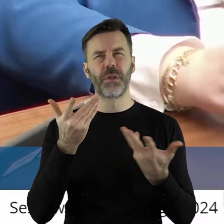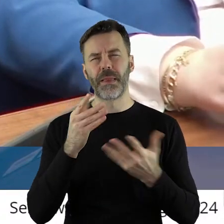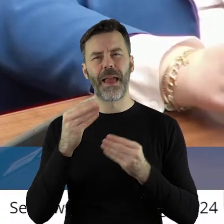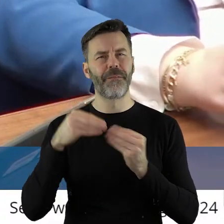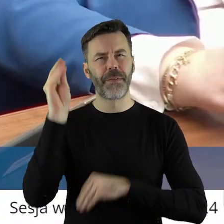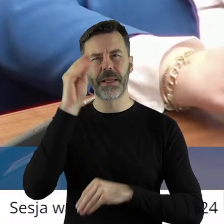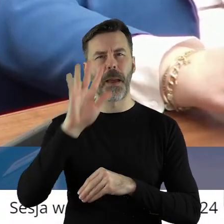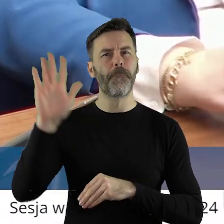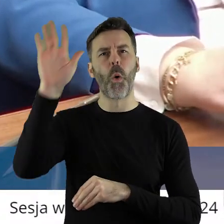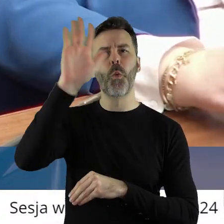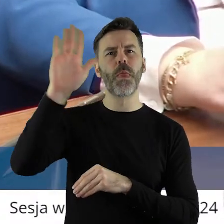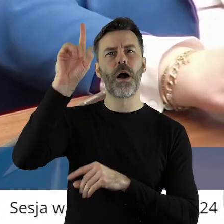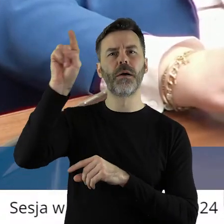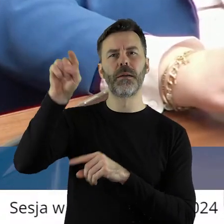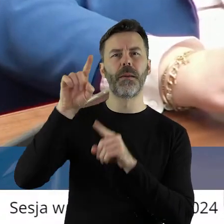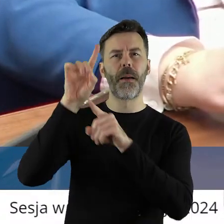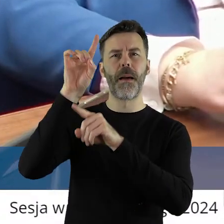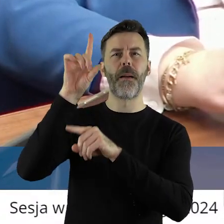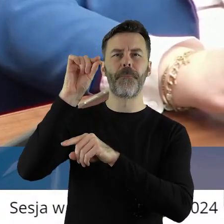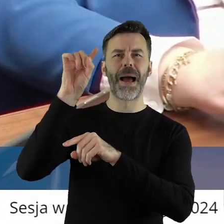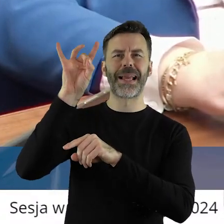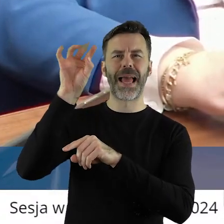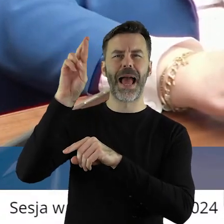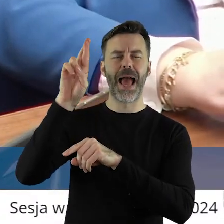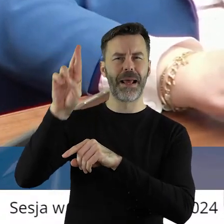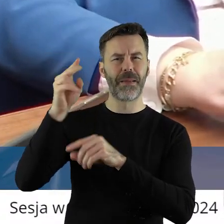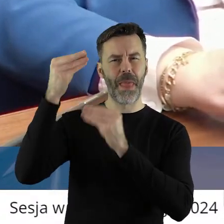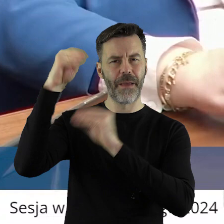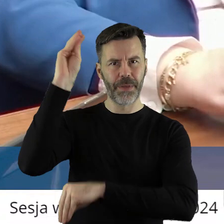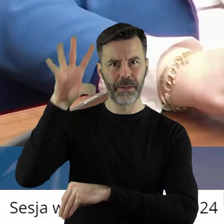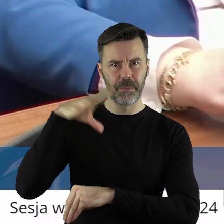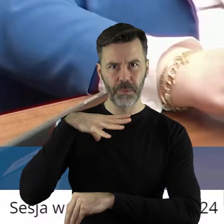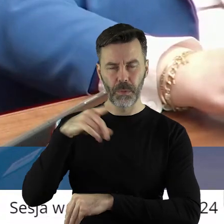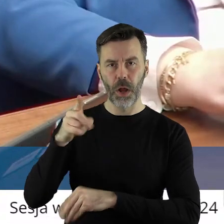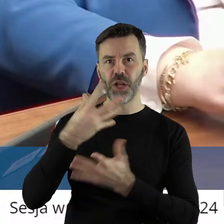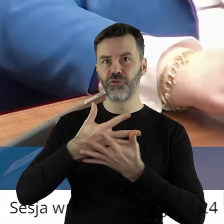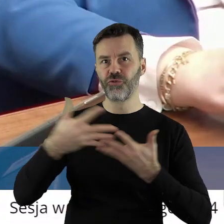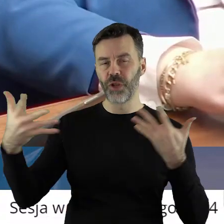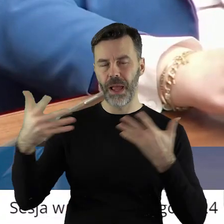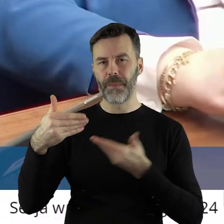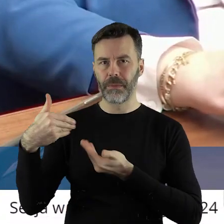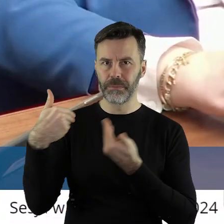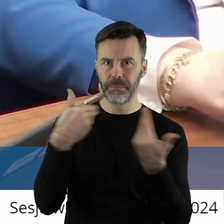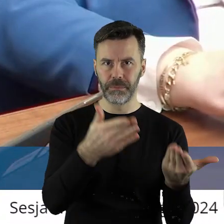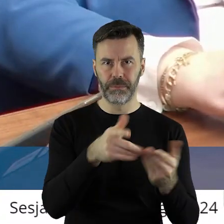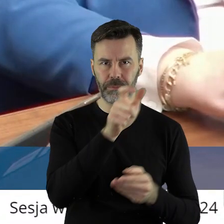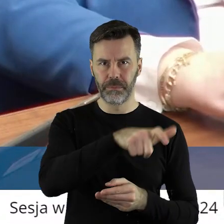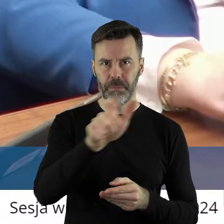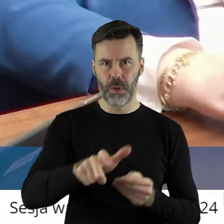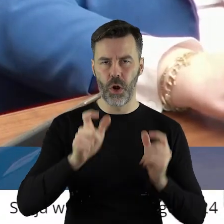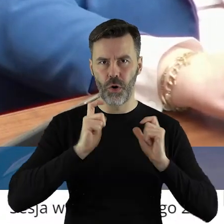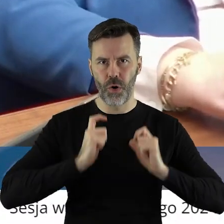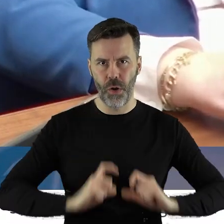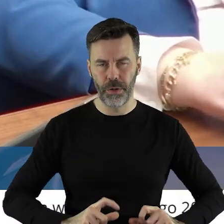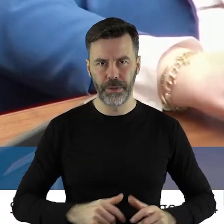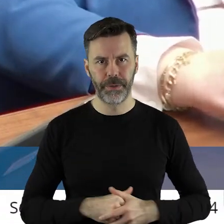województwa łódzkiego, bo najwięcej tu było PGR, ów ziemi rolnej trafiło do rolników.